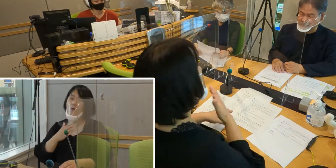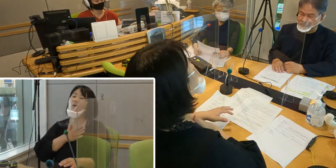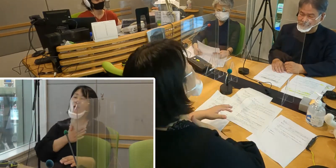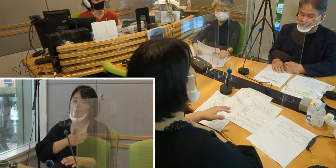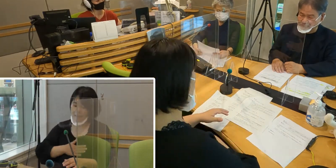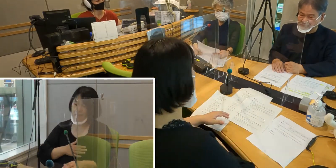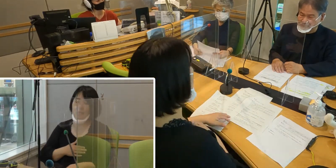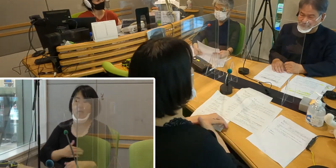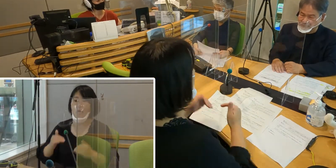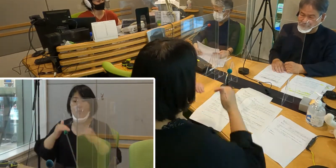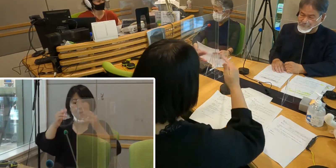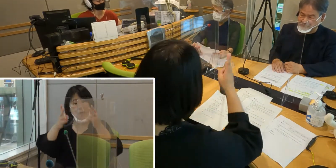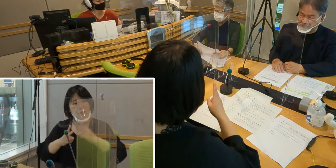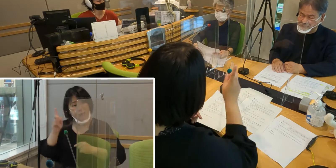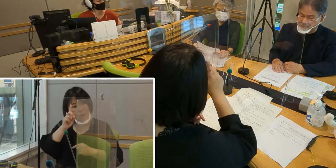（森尾）高橋さんいかがですか